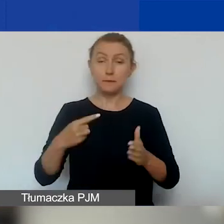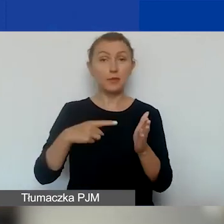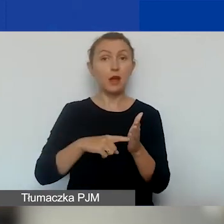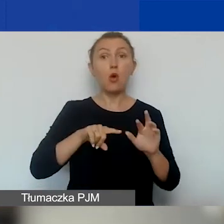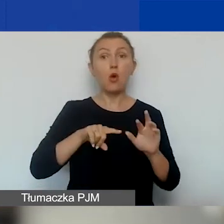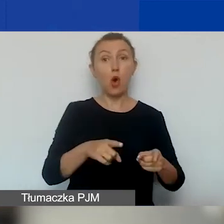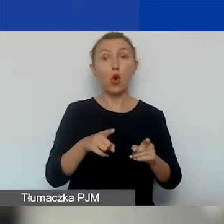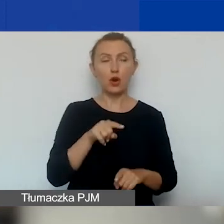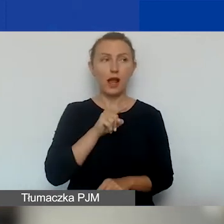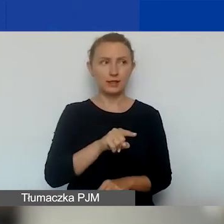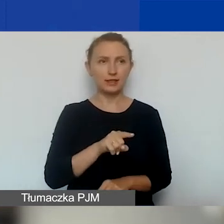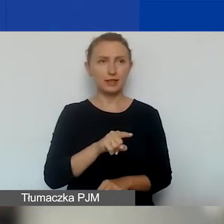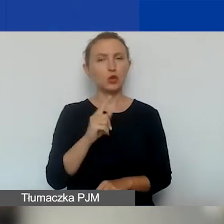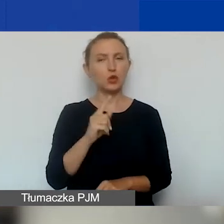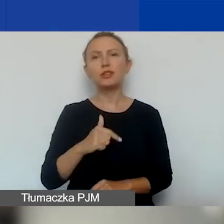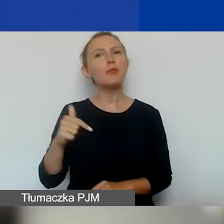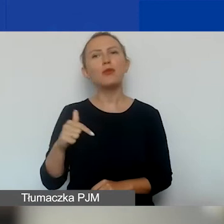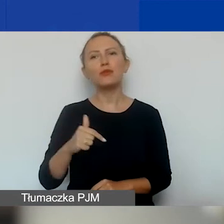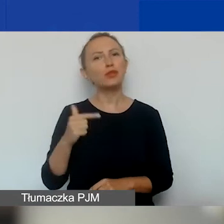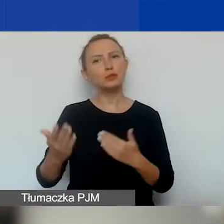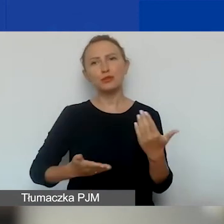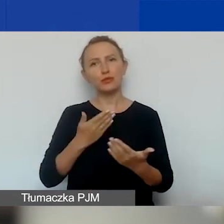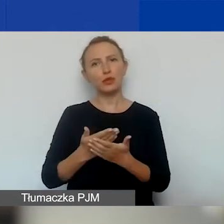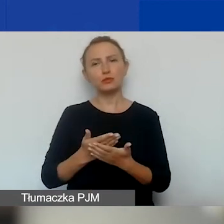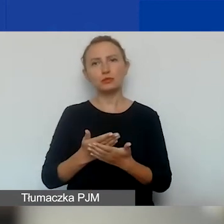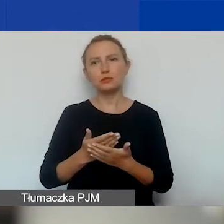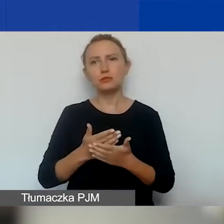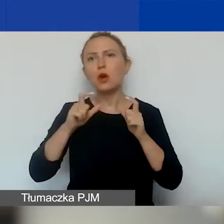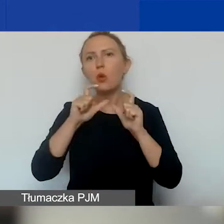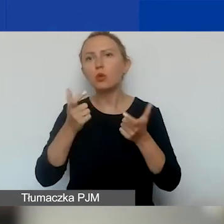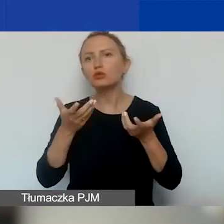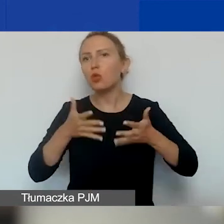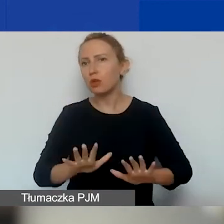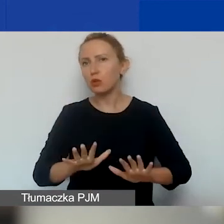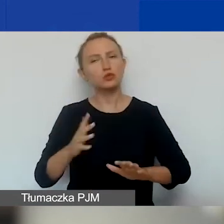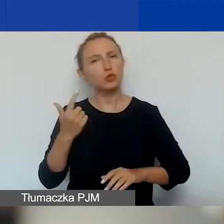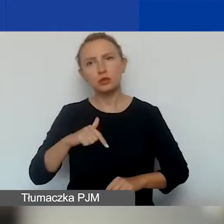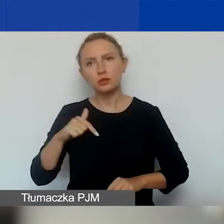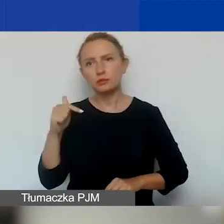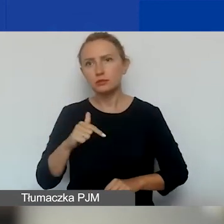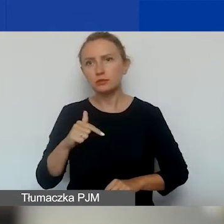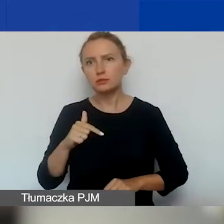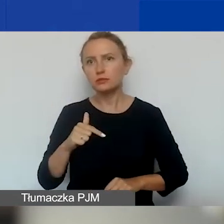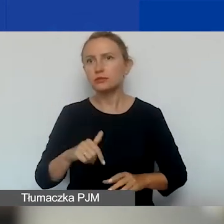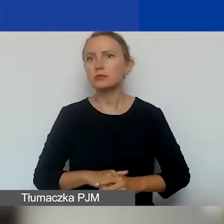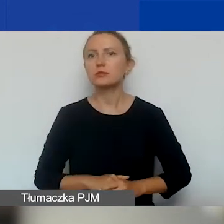nie powinien być złożony wniosek o ogłoszenie upadłości, nie powinna się znajdować w stanie likwidacji,